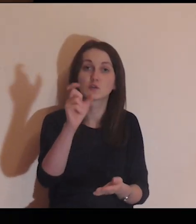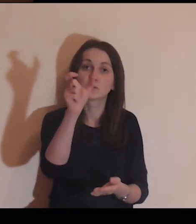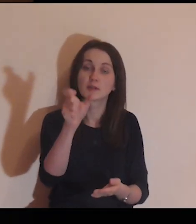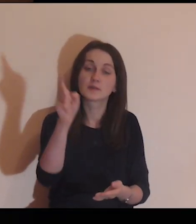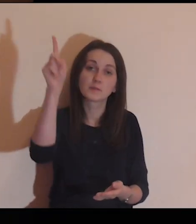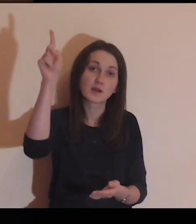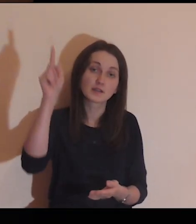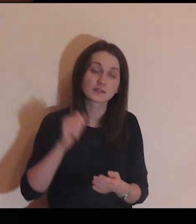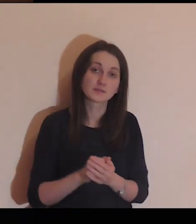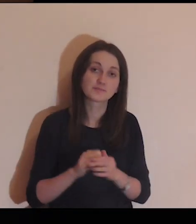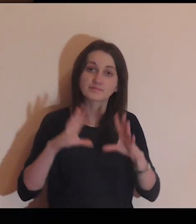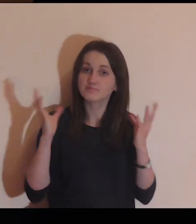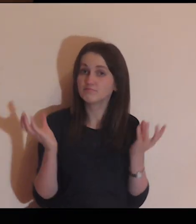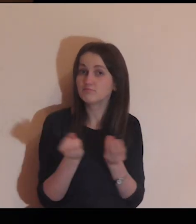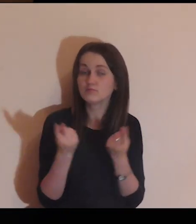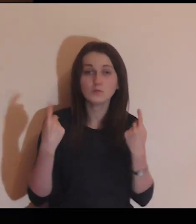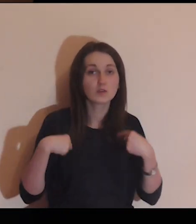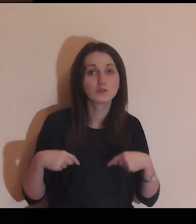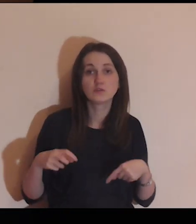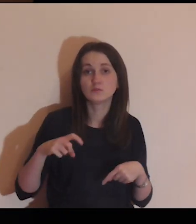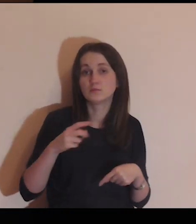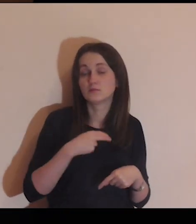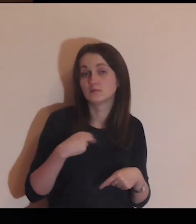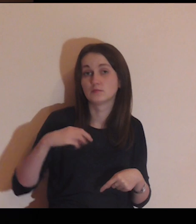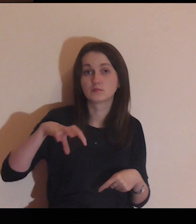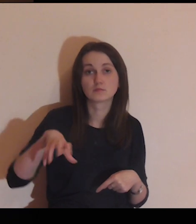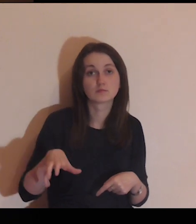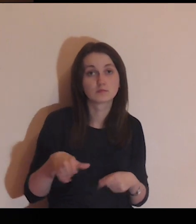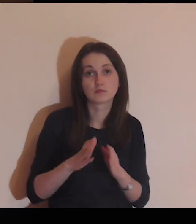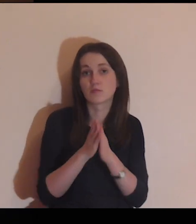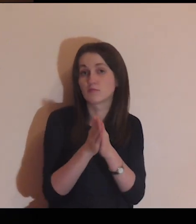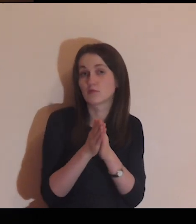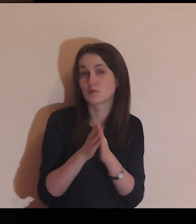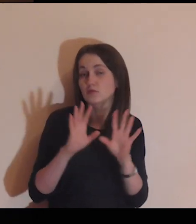Powierzam Ci, Panie, wszystkie osoby z naszej Wspólnoty.